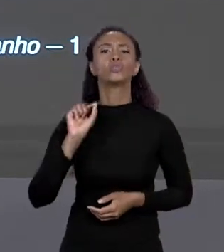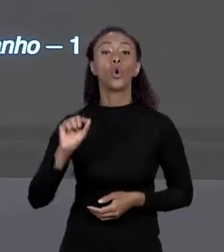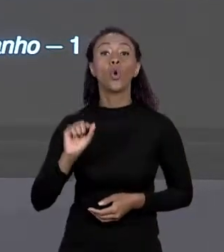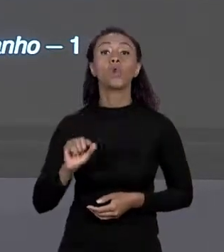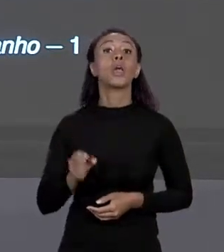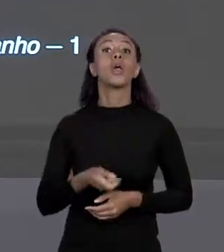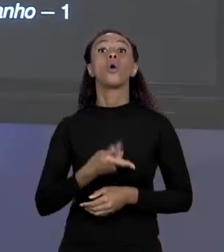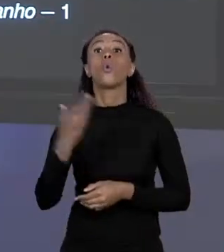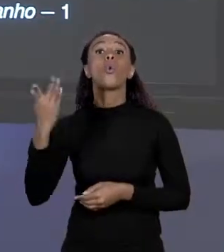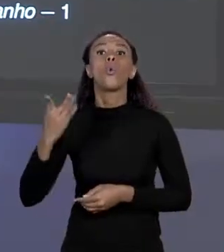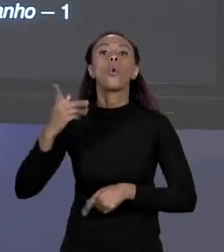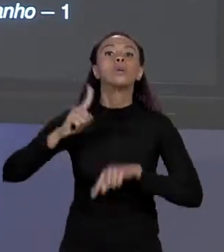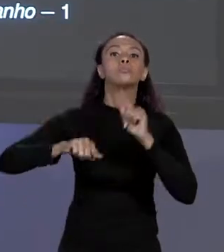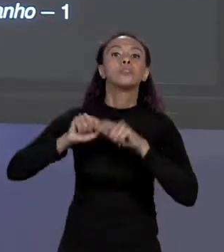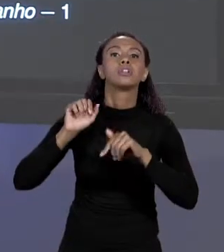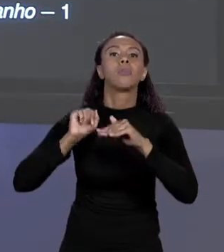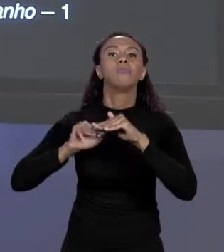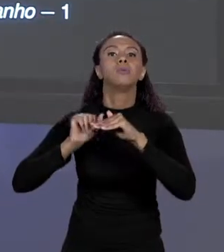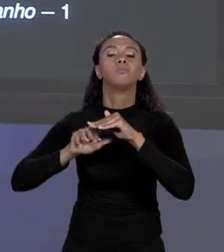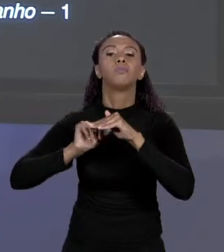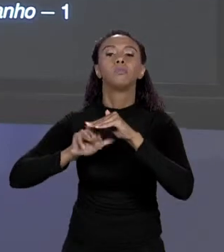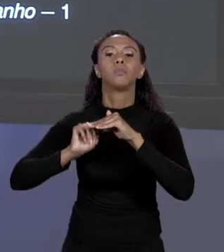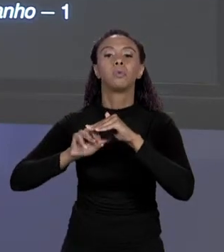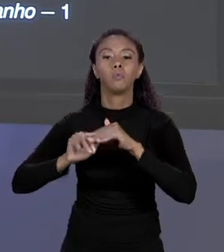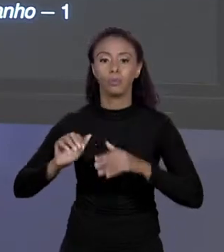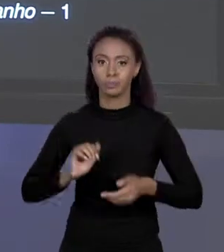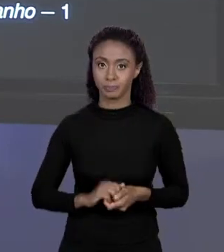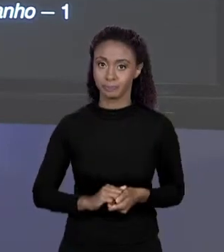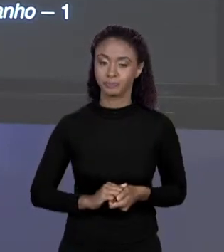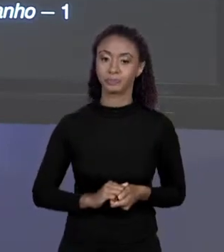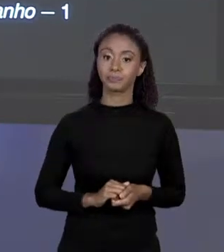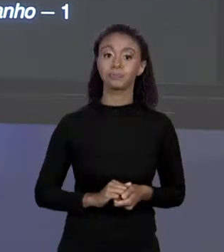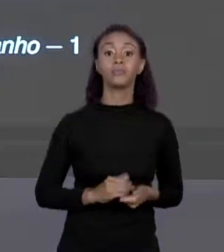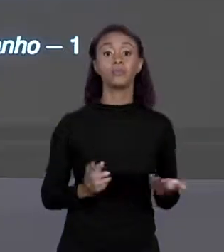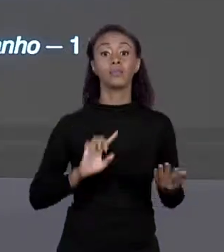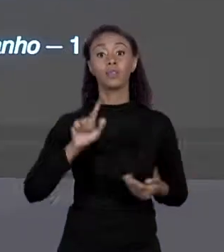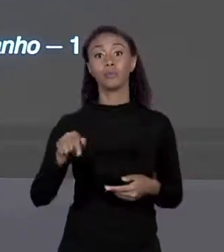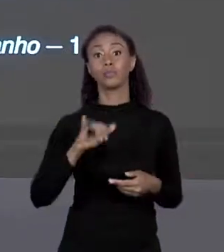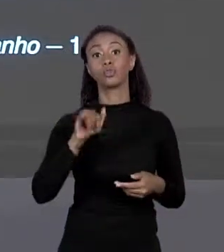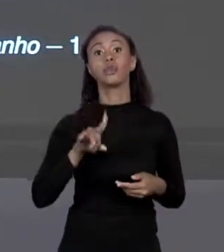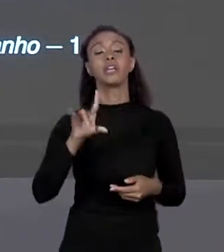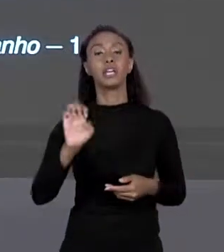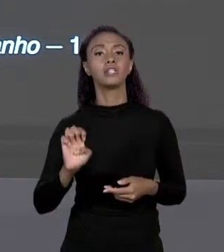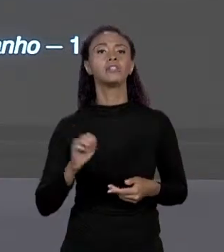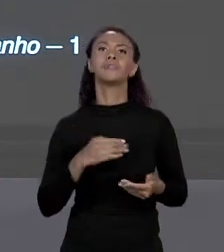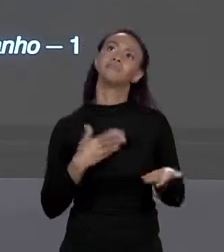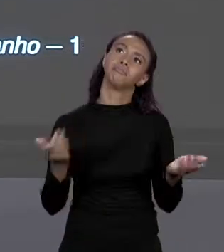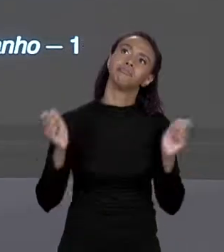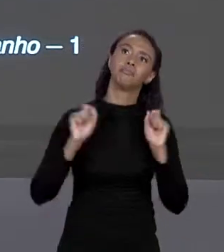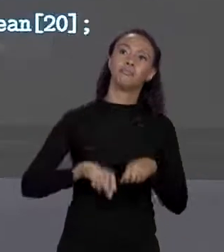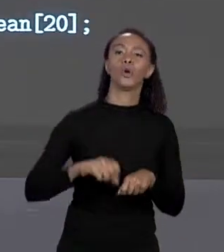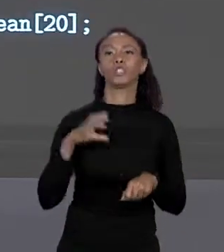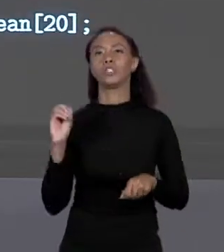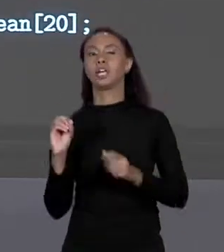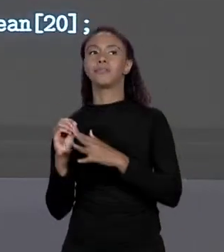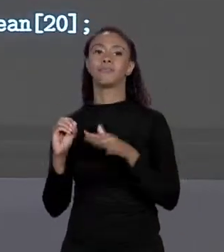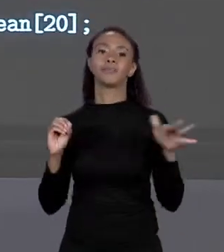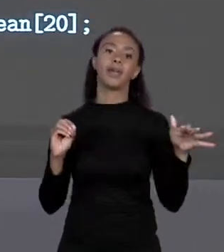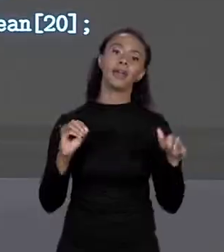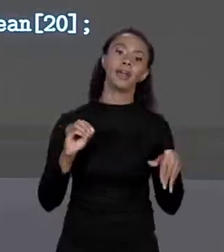DEPOIS DE NOME DA VARIÁVEL COMO NÓS VIMOS, E O ÍNDICE VAI VARIAR DE 0 ATÉ O TAMANHO MENOS1, BASICAMENTE VOCÊ PODE